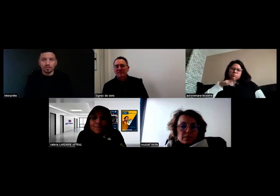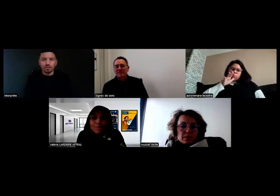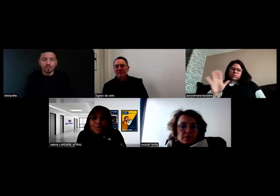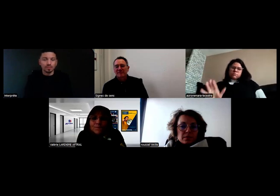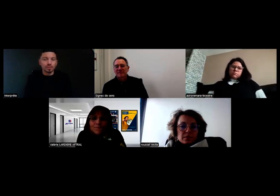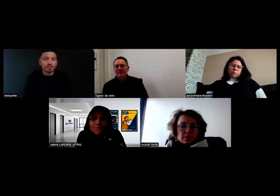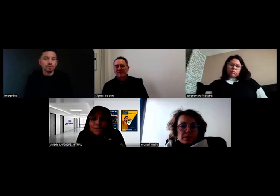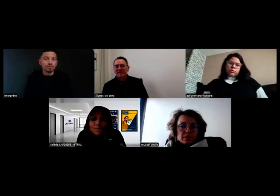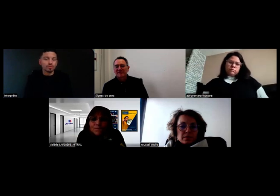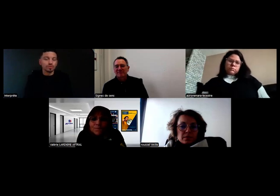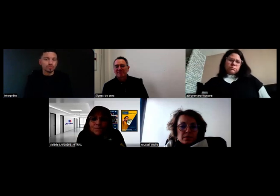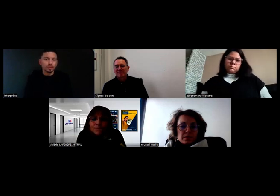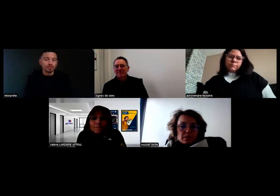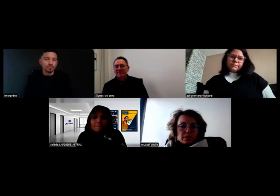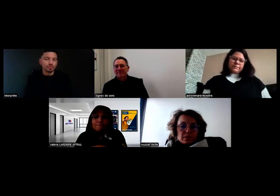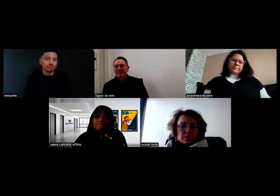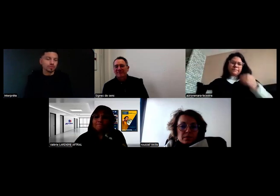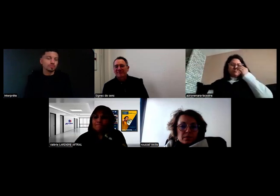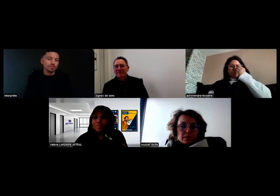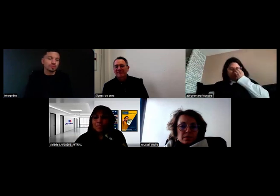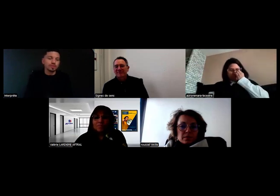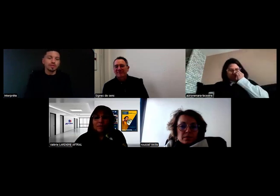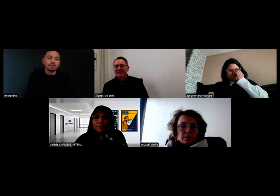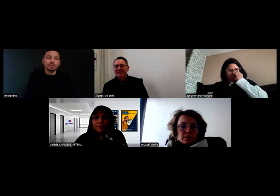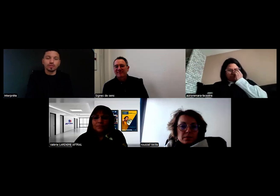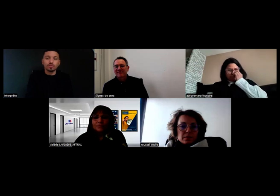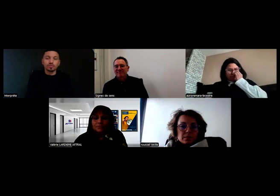Donc c'est impossible de conduire ce type de véhicule sans rétro.